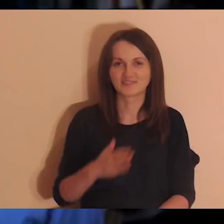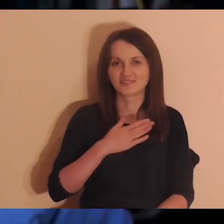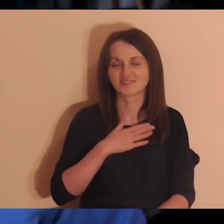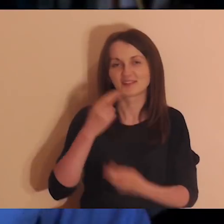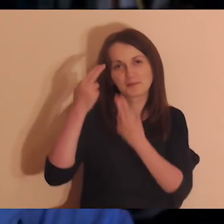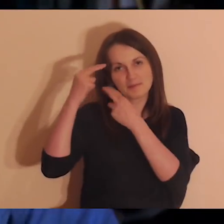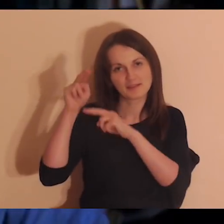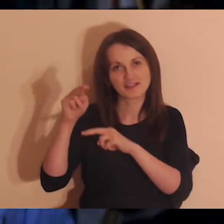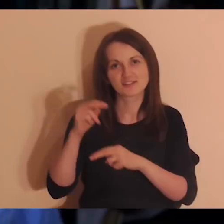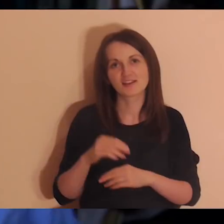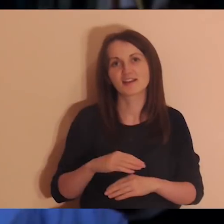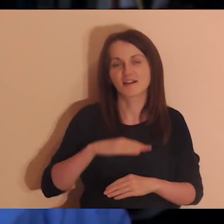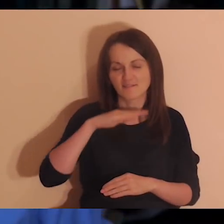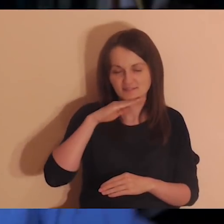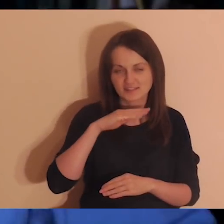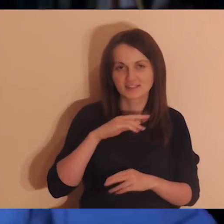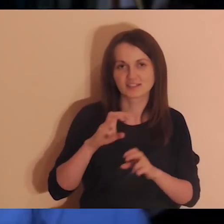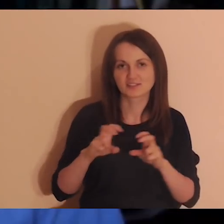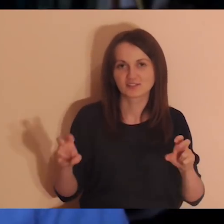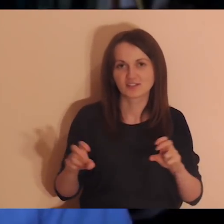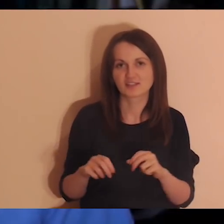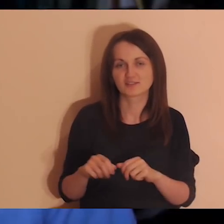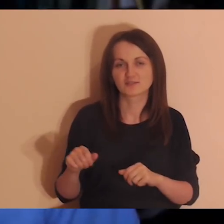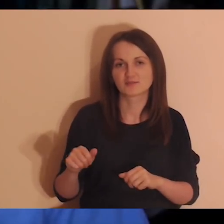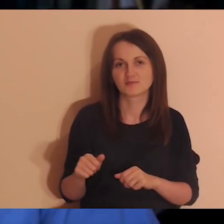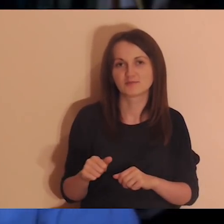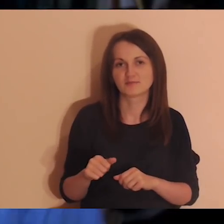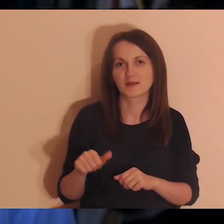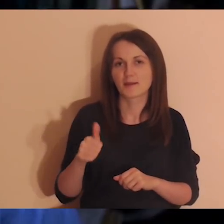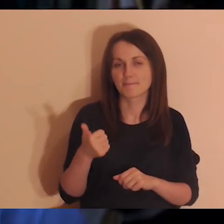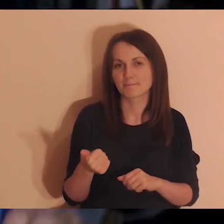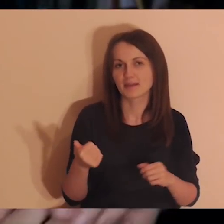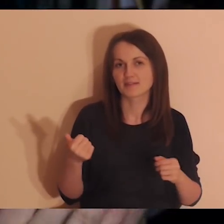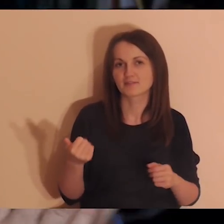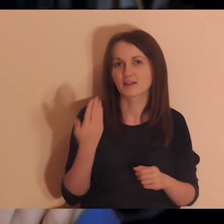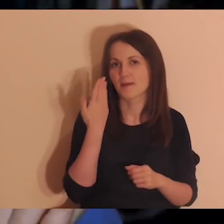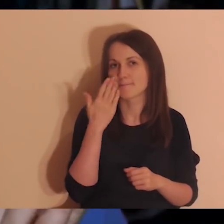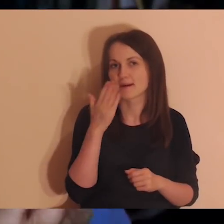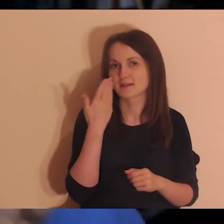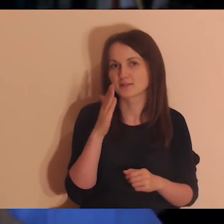Mam nadzieję, że wystarczyło czasu. Zacznę od razu od tego bardzo przyjemnego ogłoszenia.